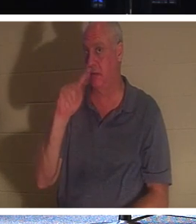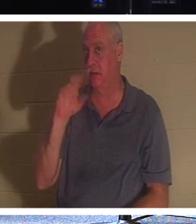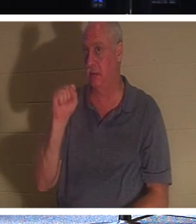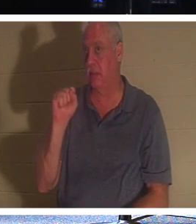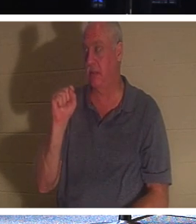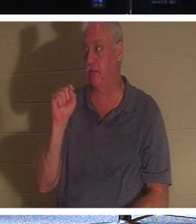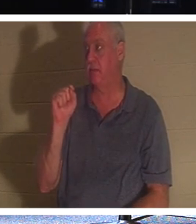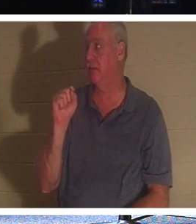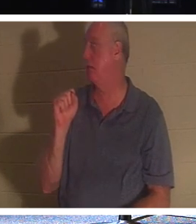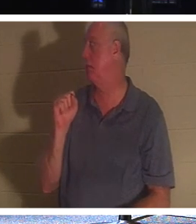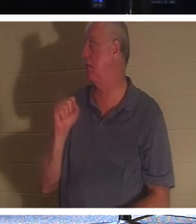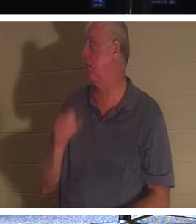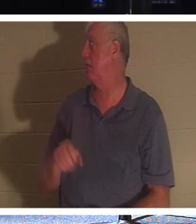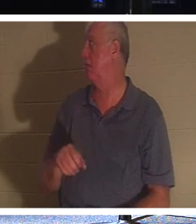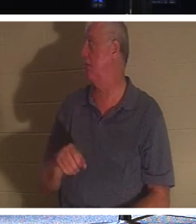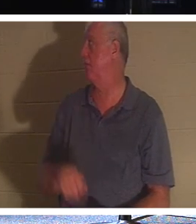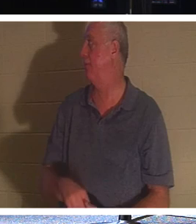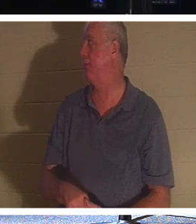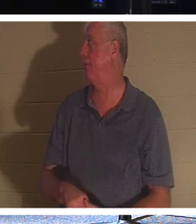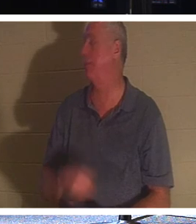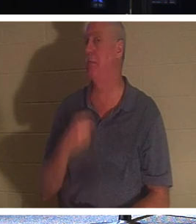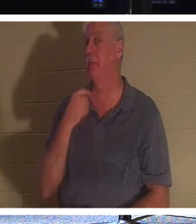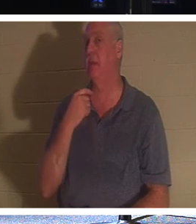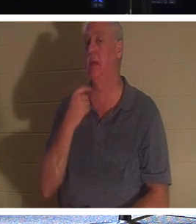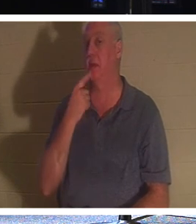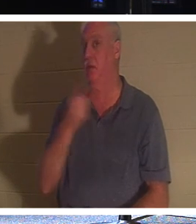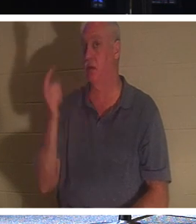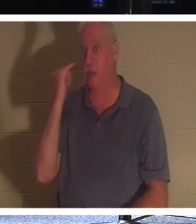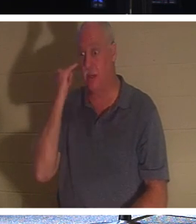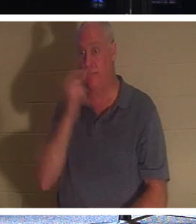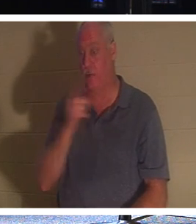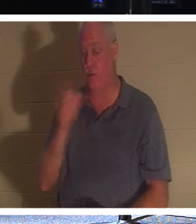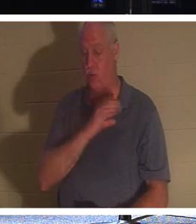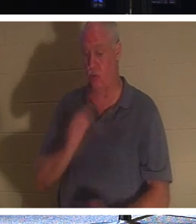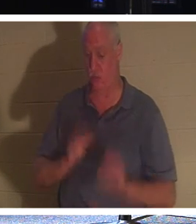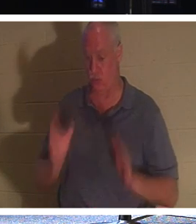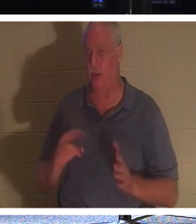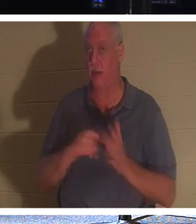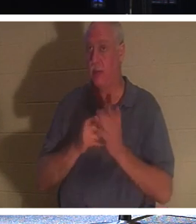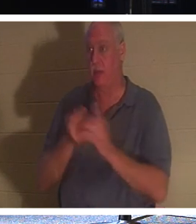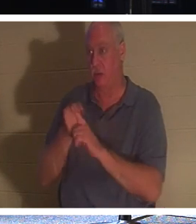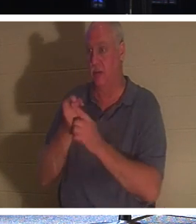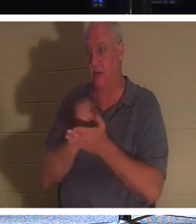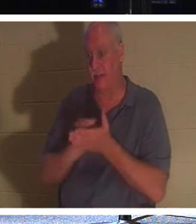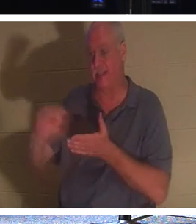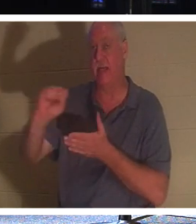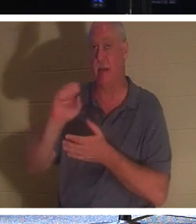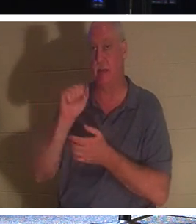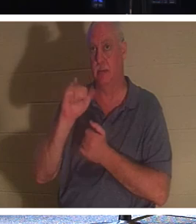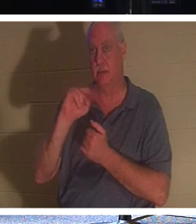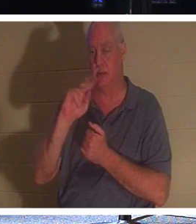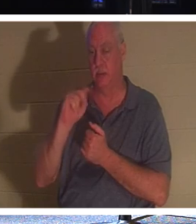Hand heben. Aber lassen Sie mich Folgendes sagen: Wenn Sie ein Christ sind, sind Sie ein Heiliger, denn Christen wissen, dass sie